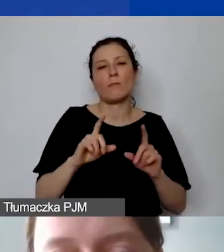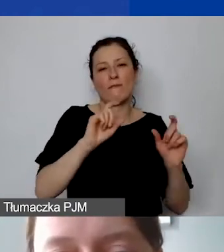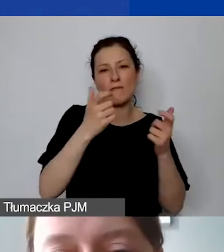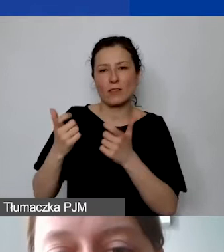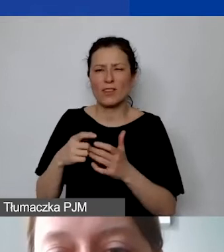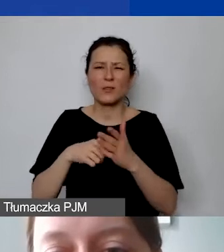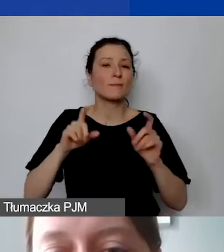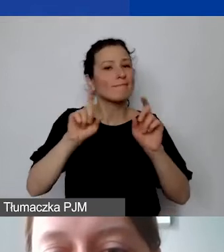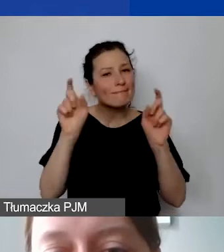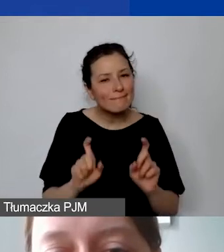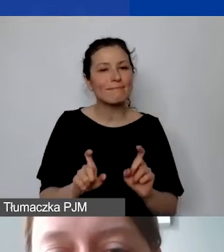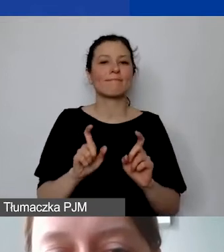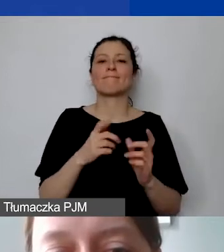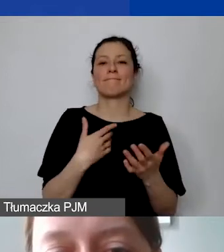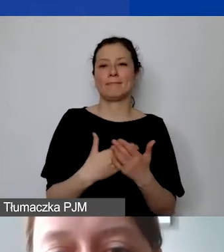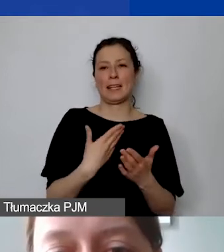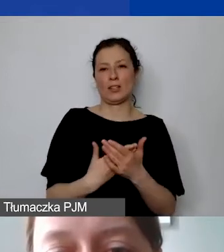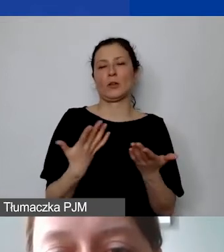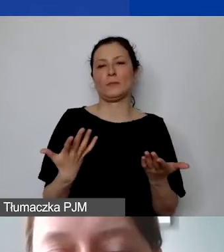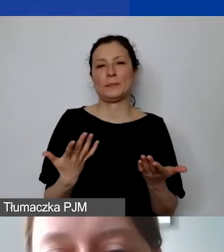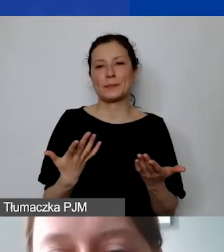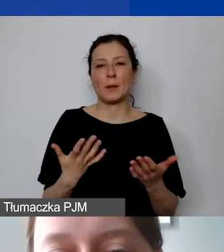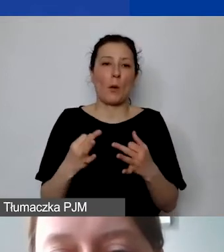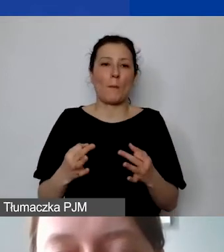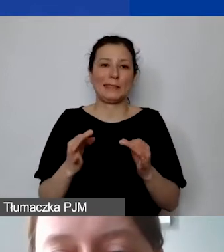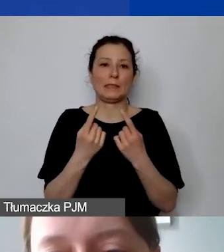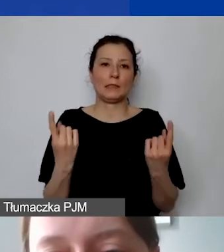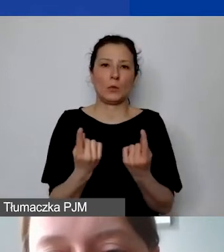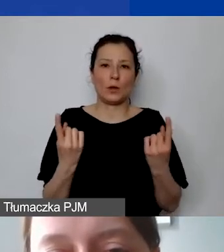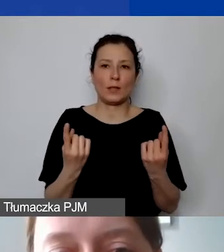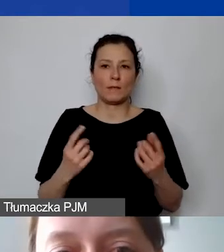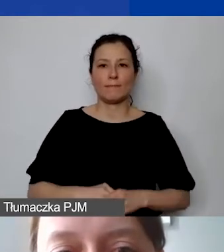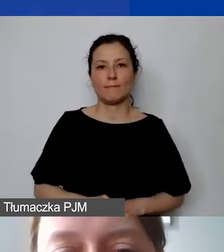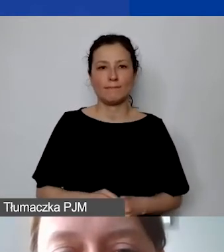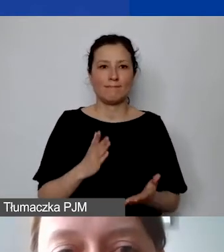ze względu na obecną sytuację nie tylko epidemiczną.